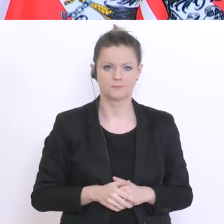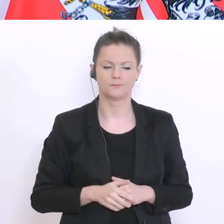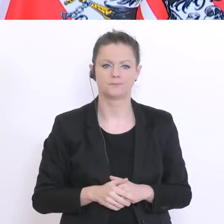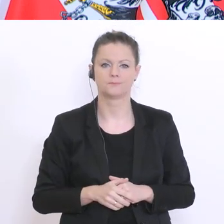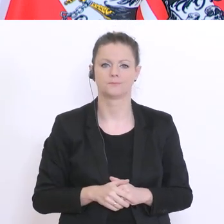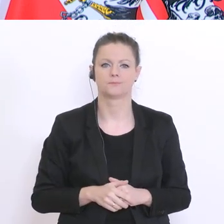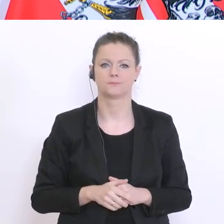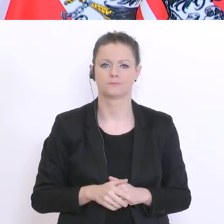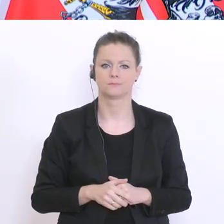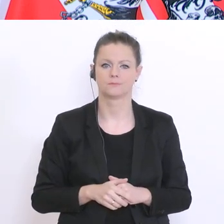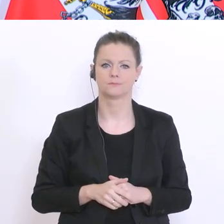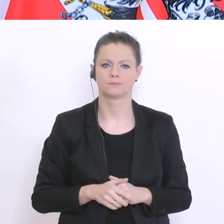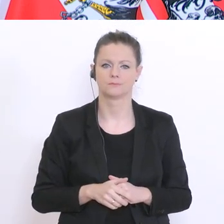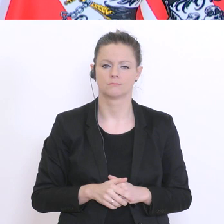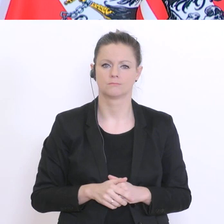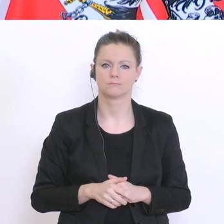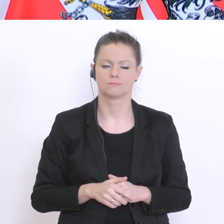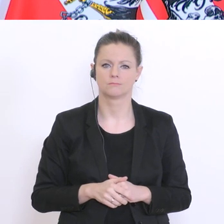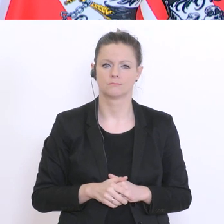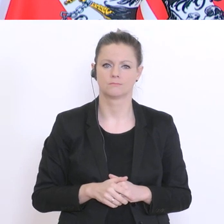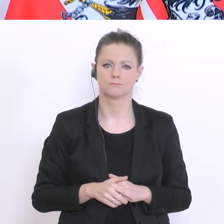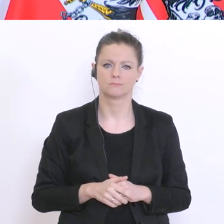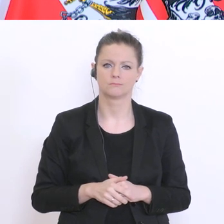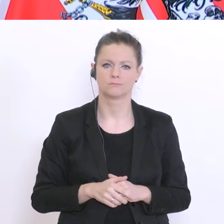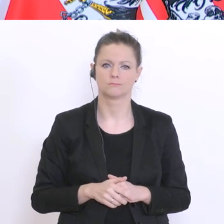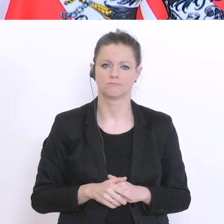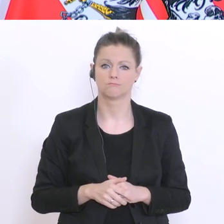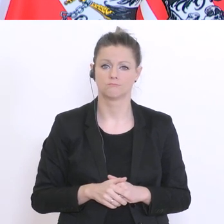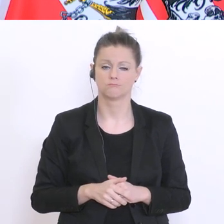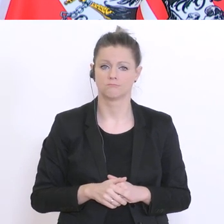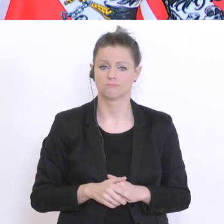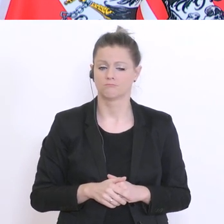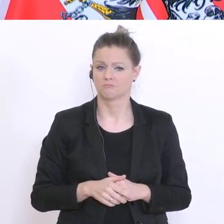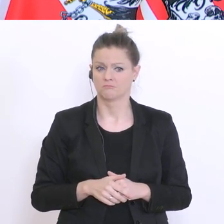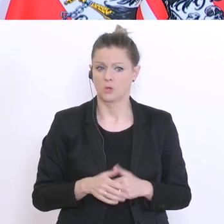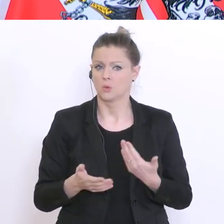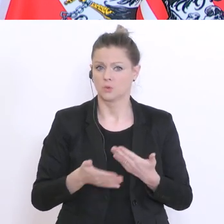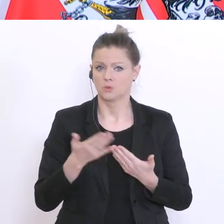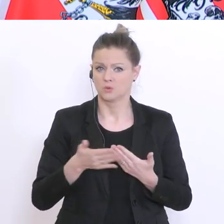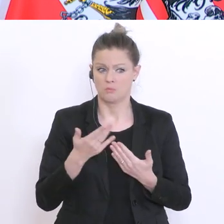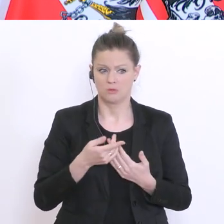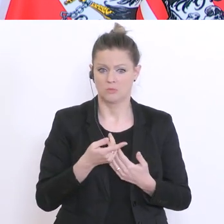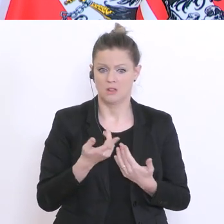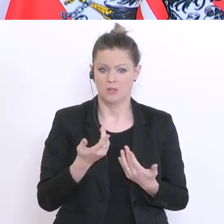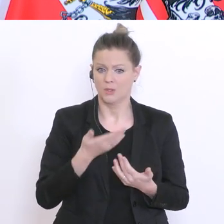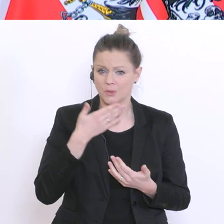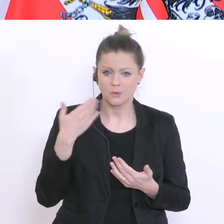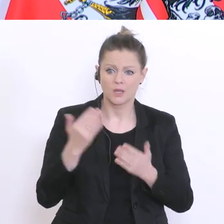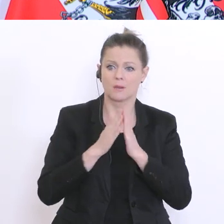ersuchen, darüber nachzudenken und sie machen nur immer das Gleiche in einer repetitiven Art und